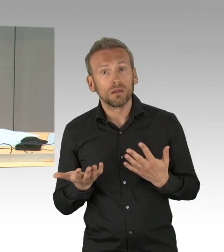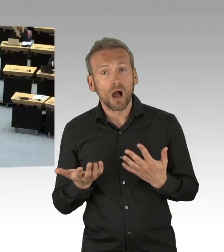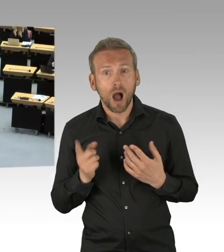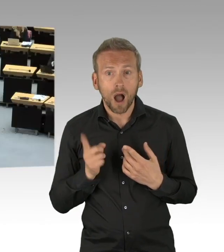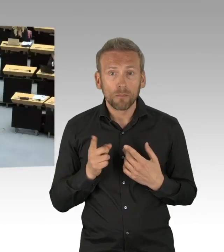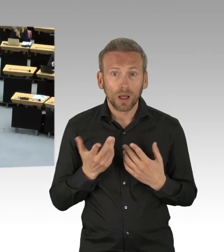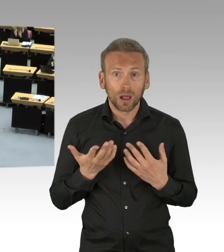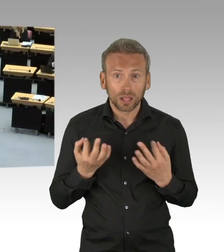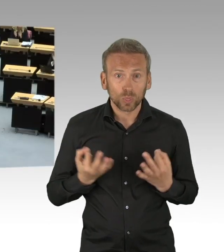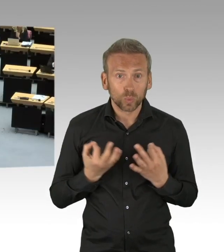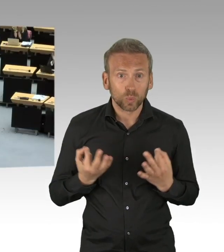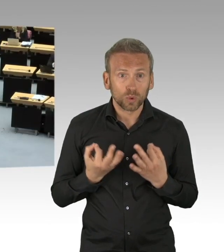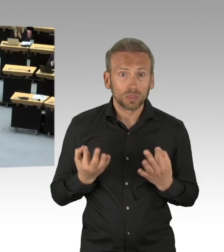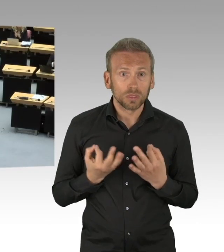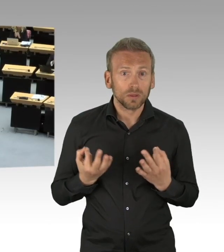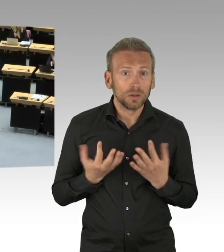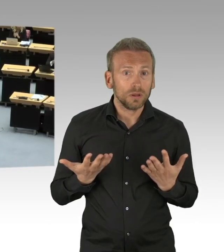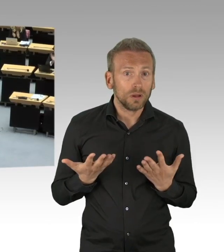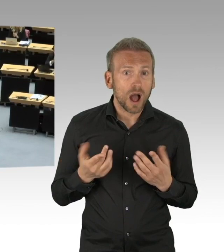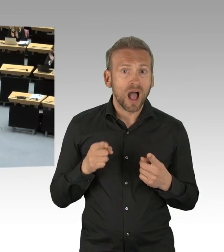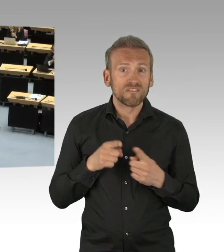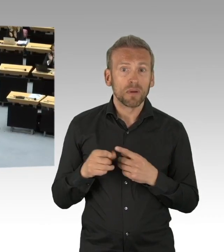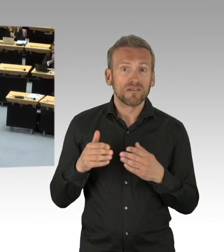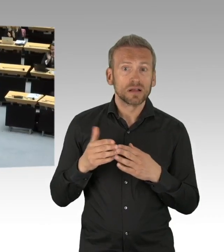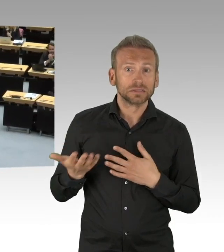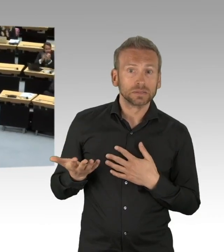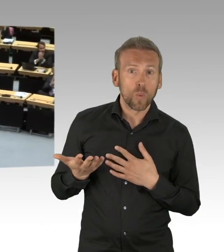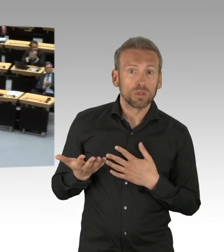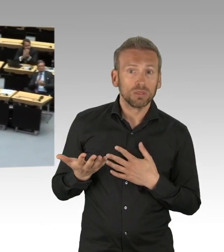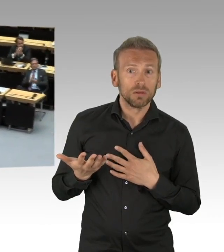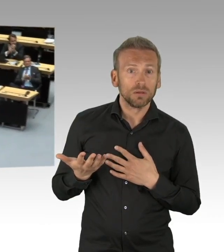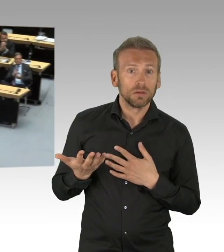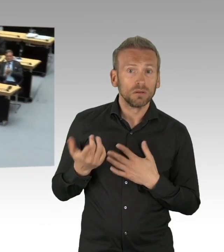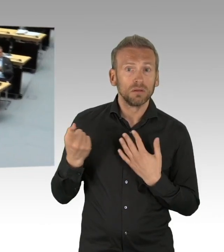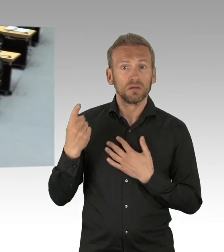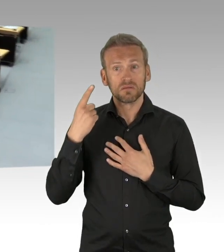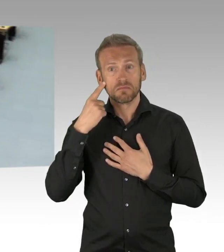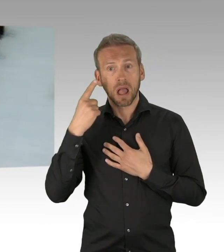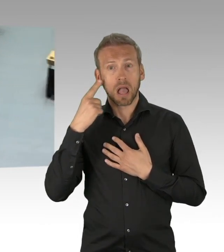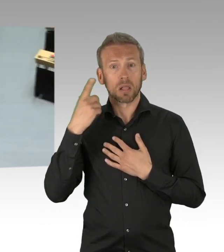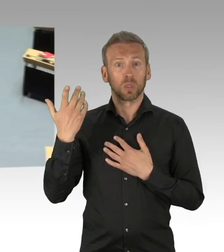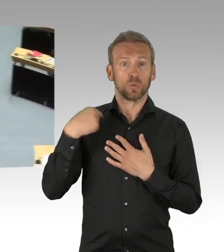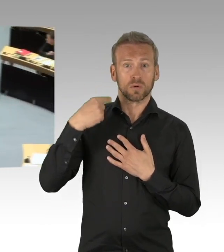(Beifall)